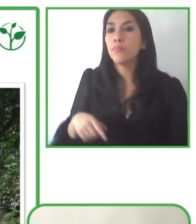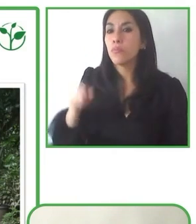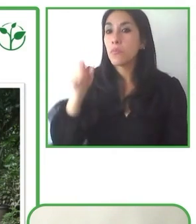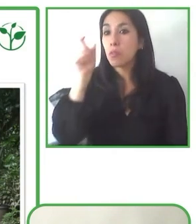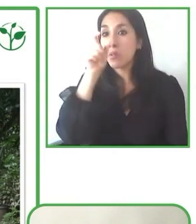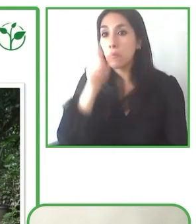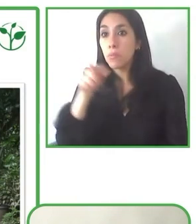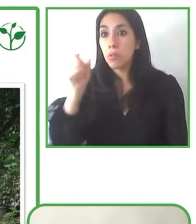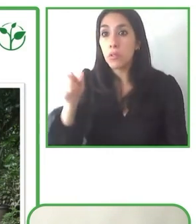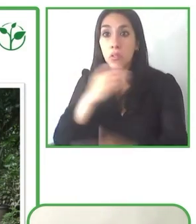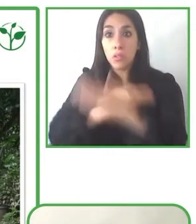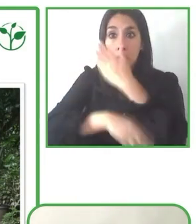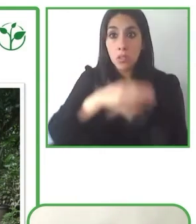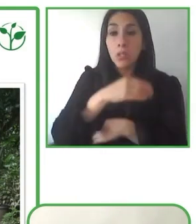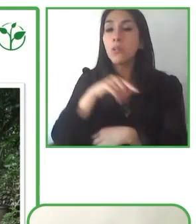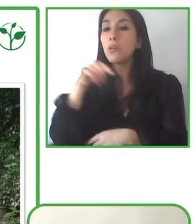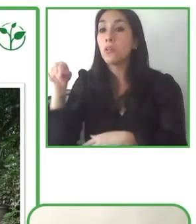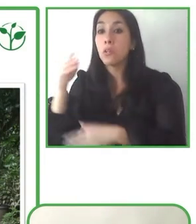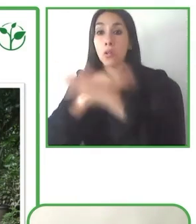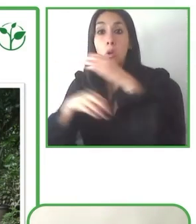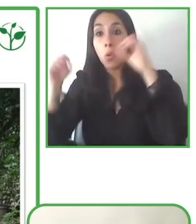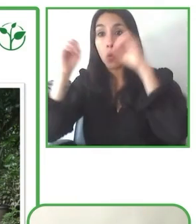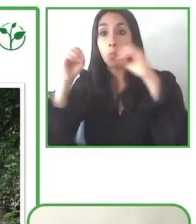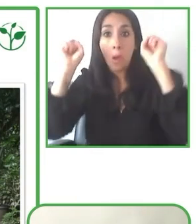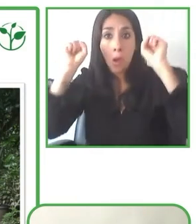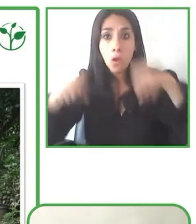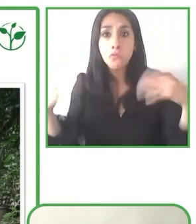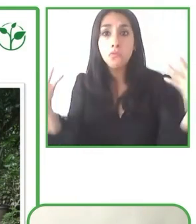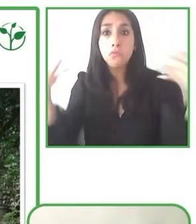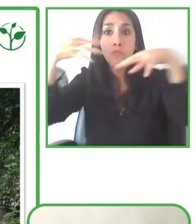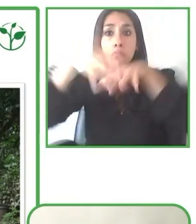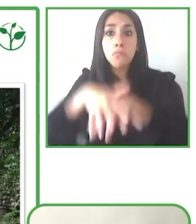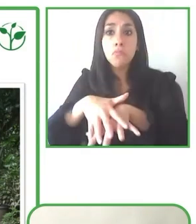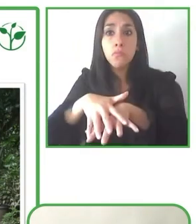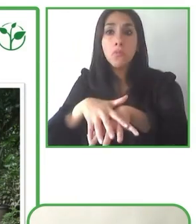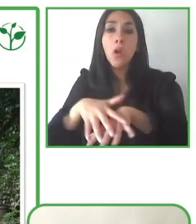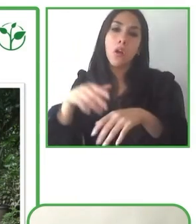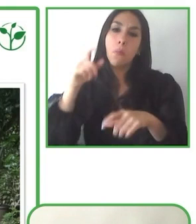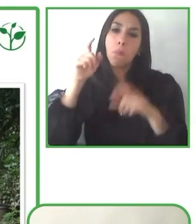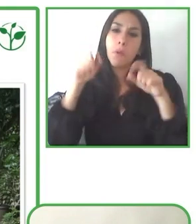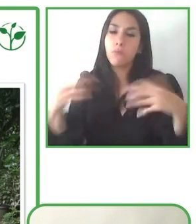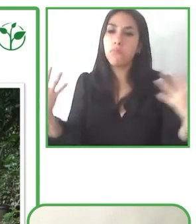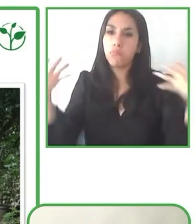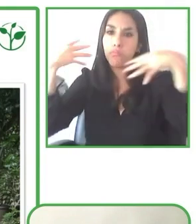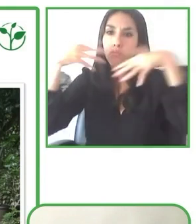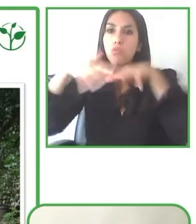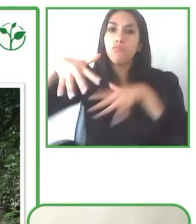ofrecer un espacio de recreación, sobre todo centrado en el turismo, accesible, como hemos visto, a todas las necesidades?.